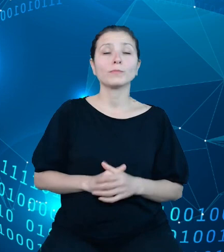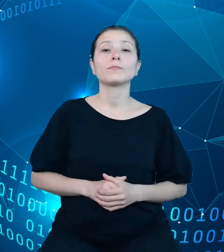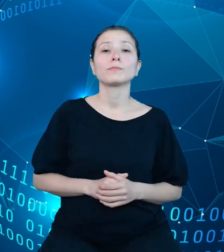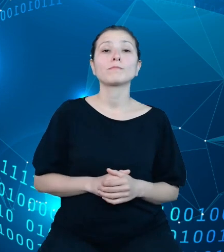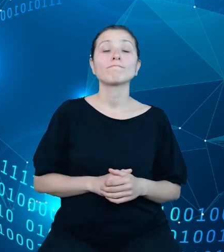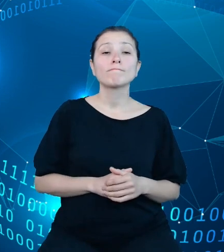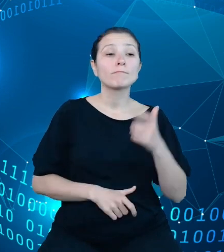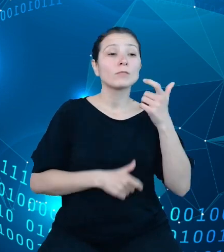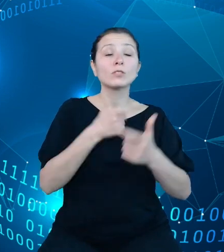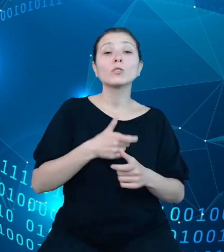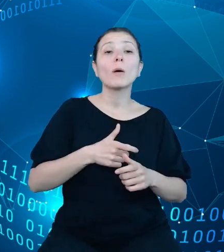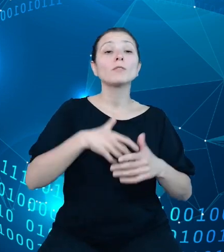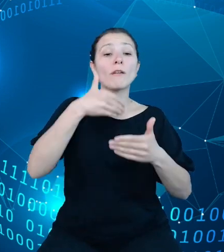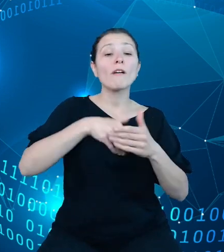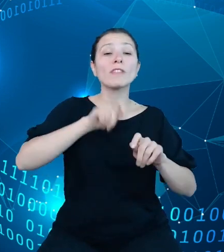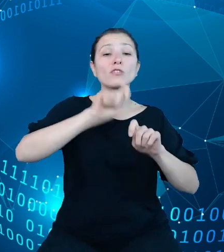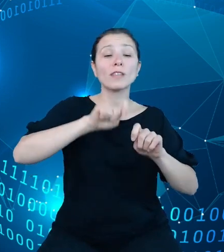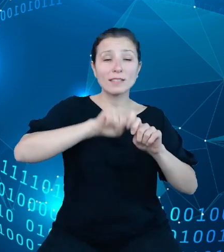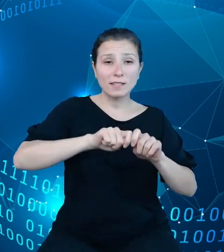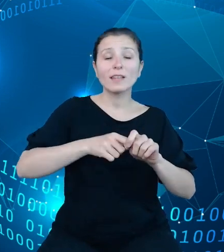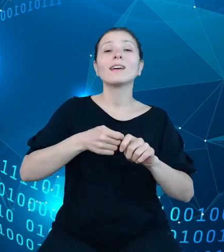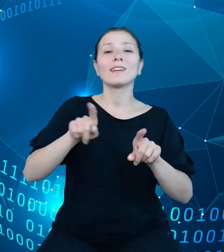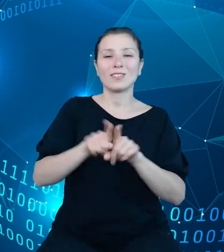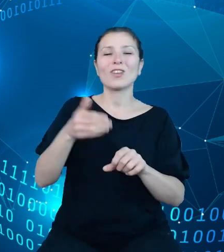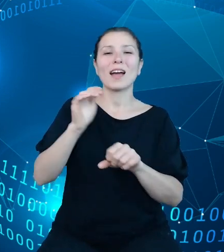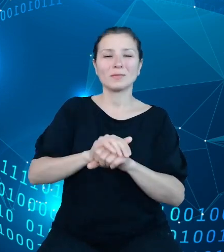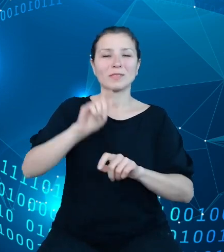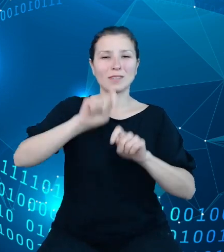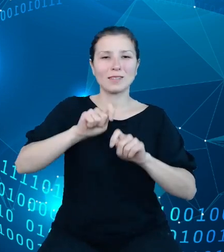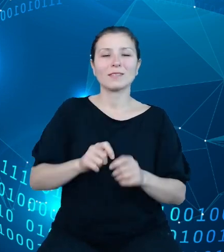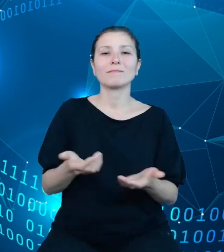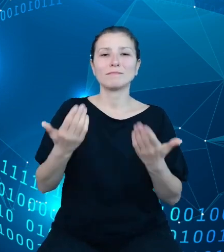akceptacyjne, zaiplementować API na środowisku produkcyjnym,